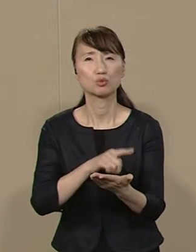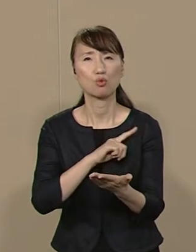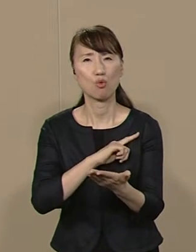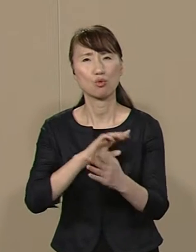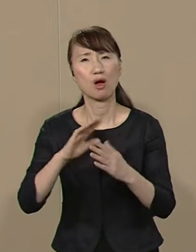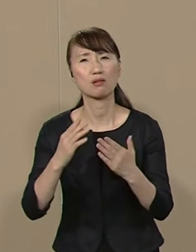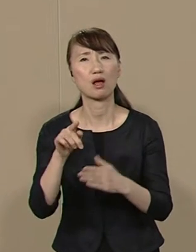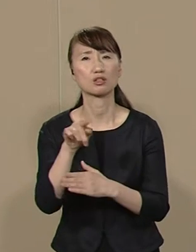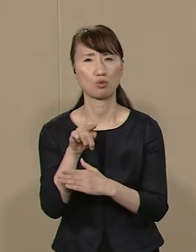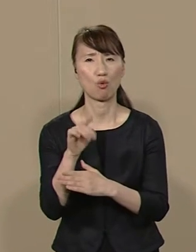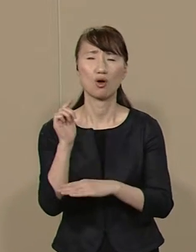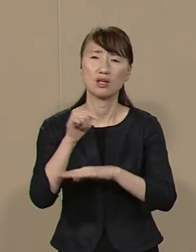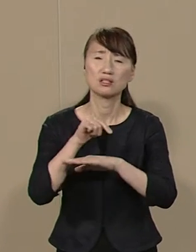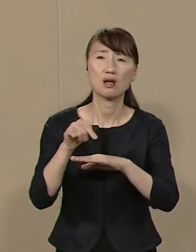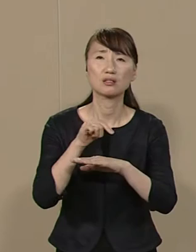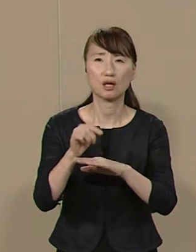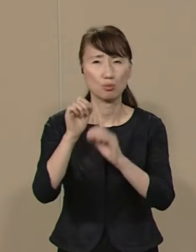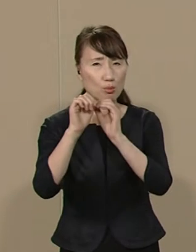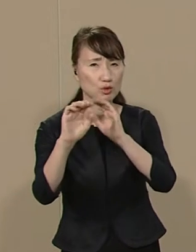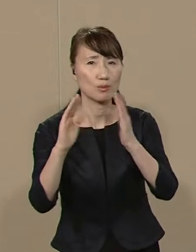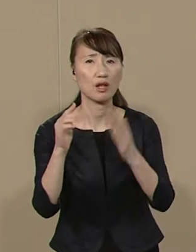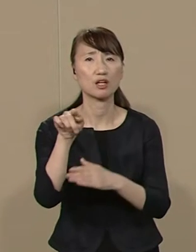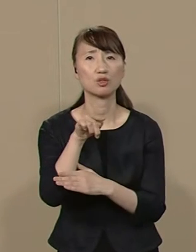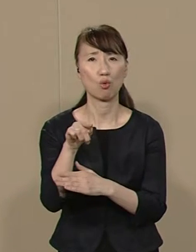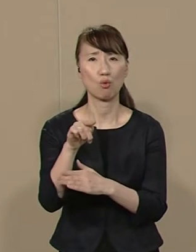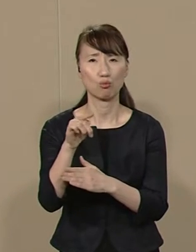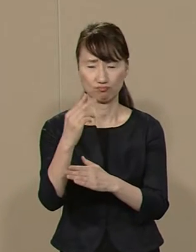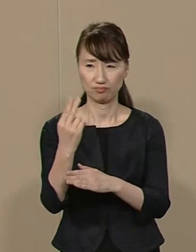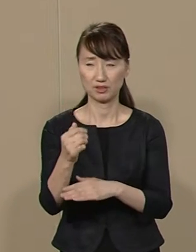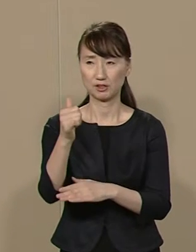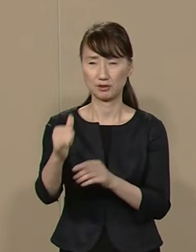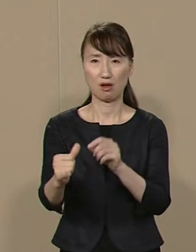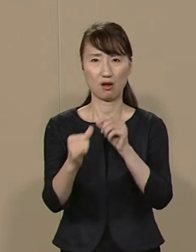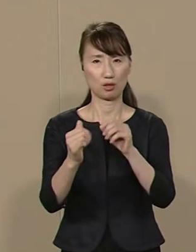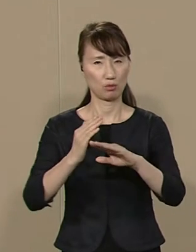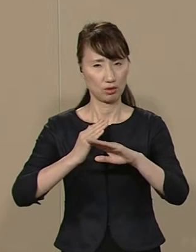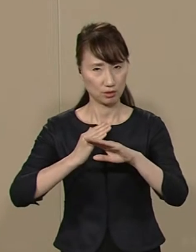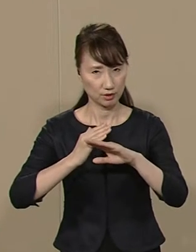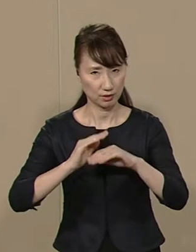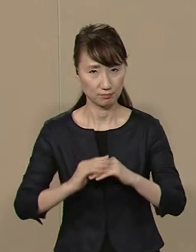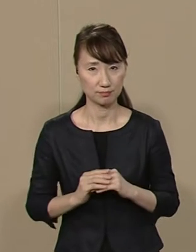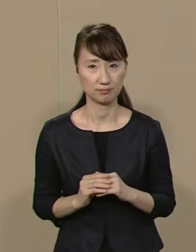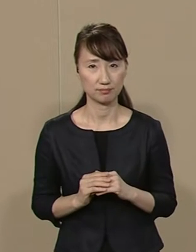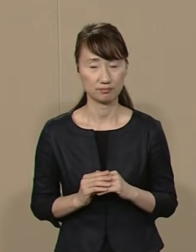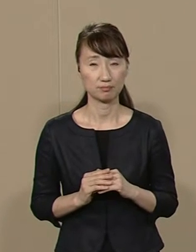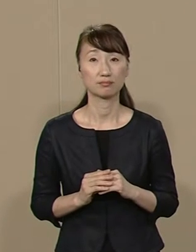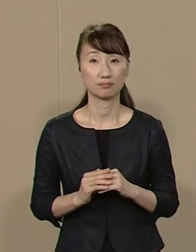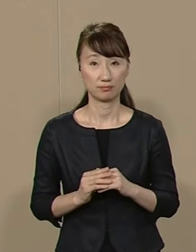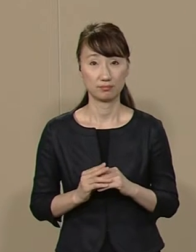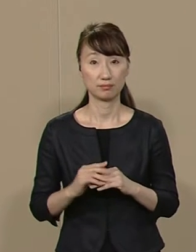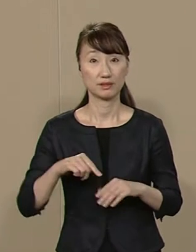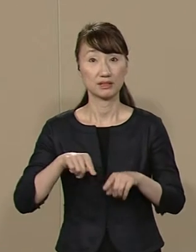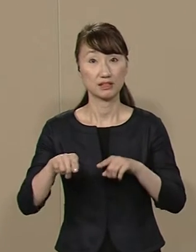政策もビジョンもない方を 知事にしてはいけません 自治の主役は市民です